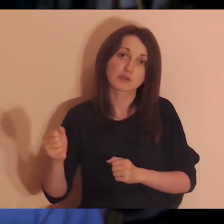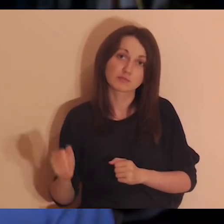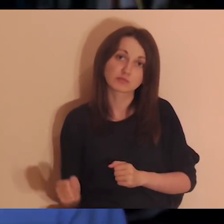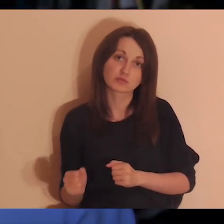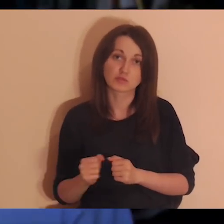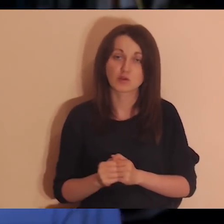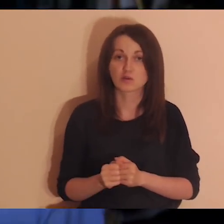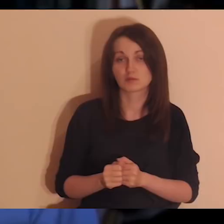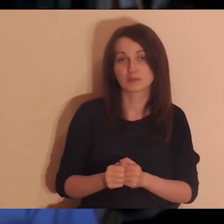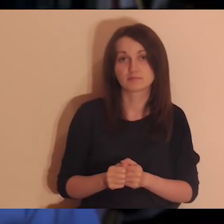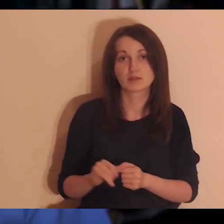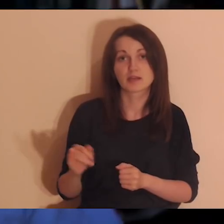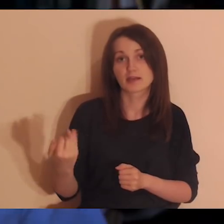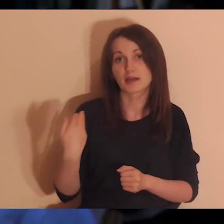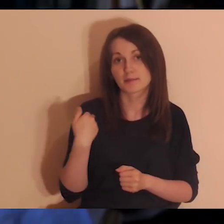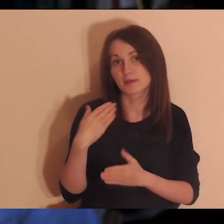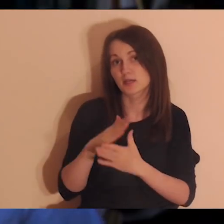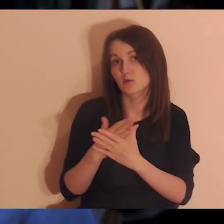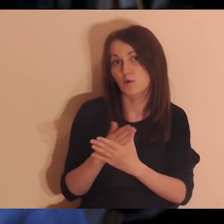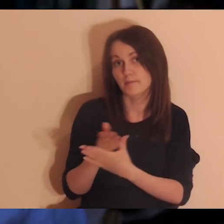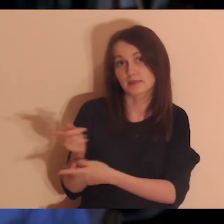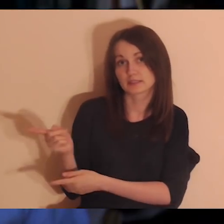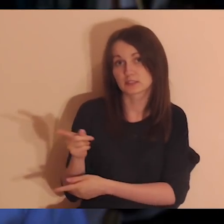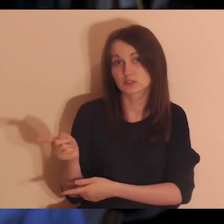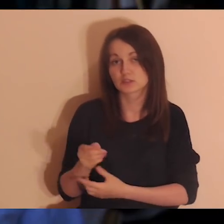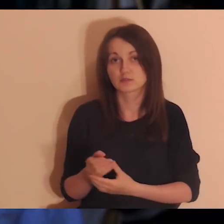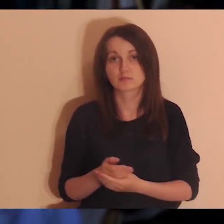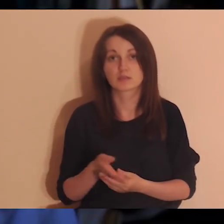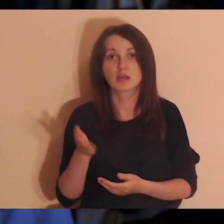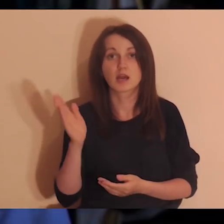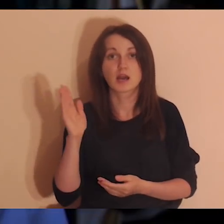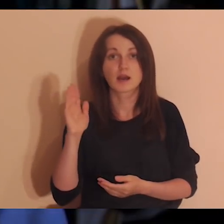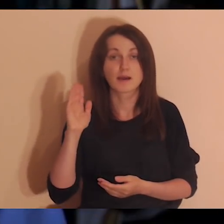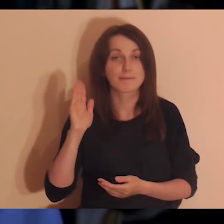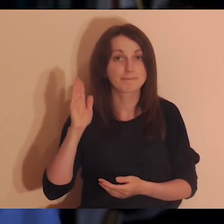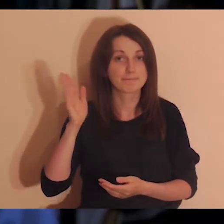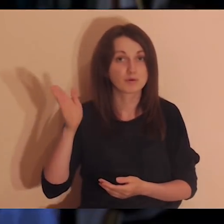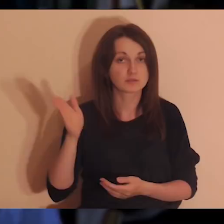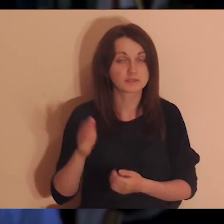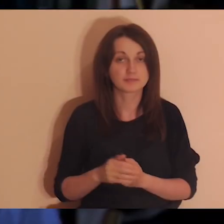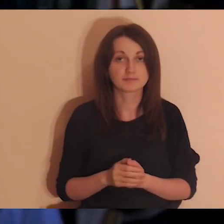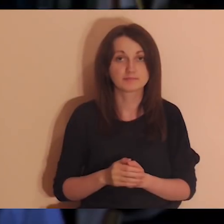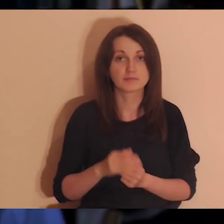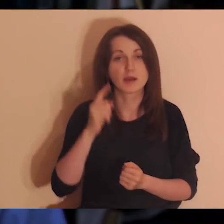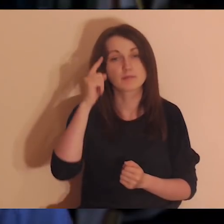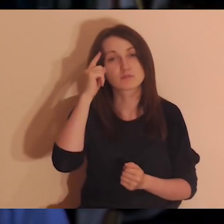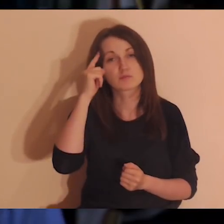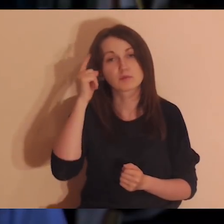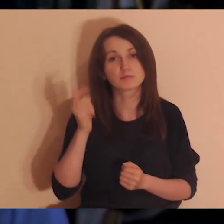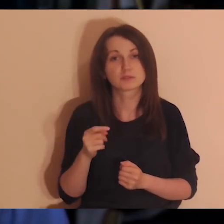jak to mogło wyglądać, że oni mieli dobrą atmosferę między sobą. A później przypomnimy sobie te sytuacje,